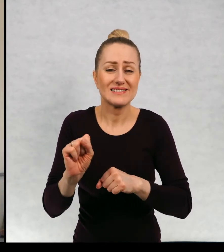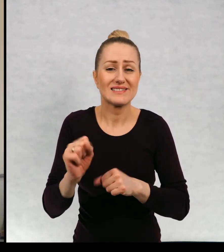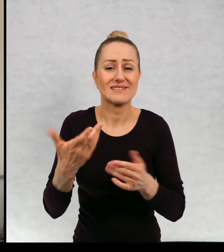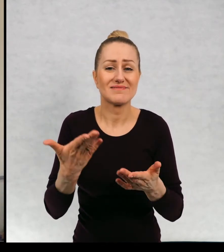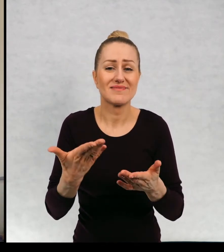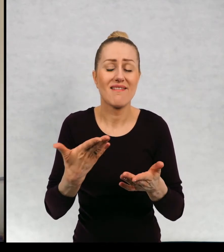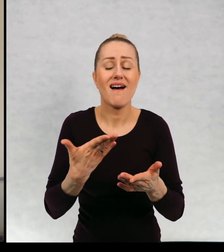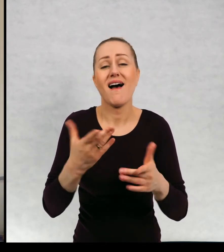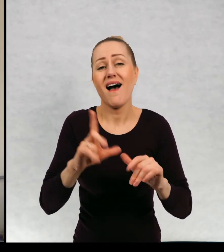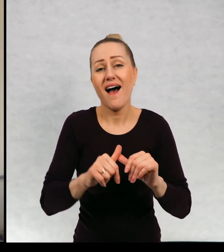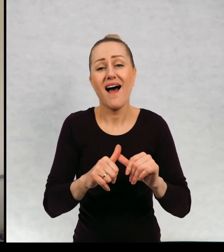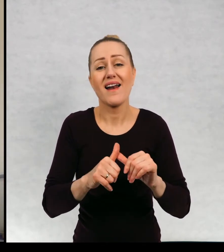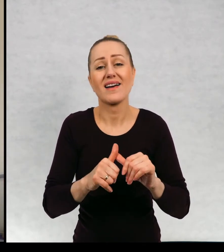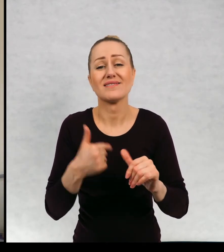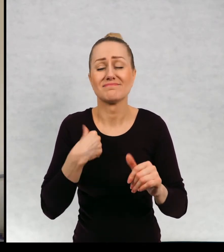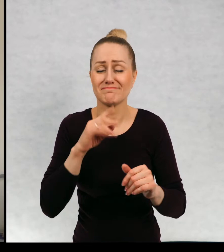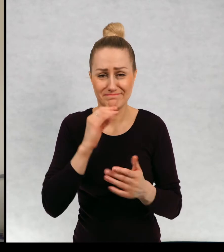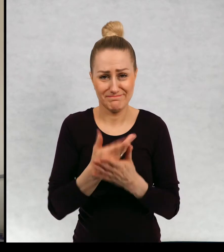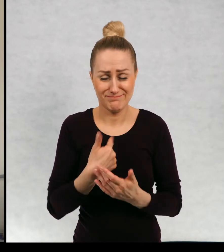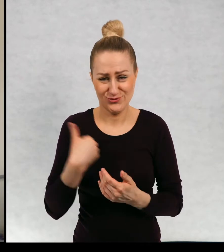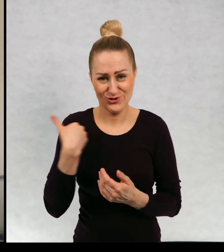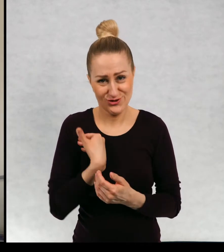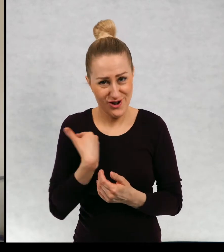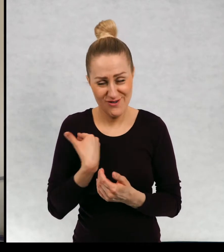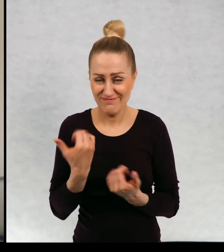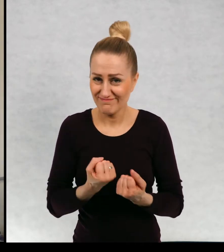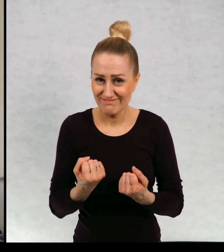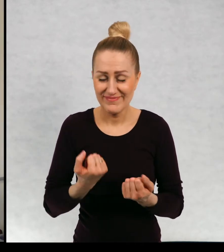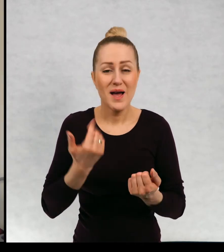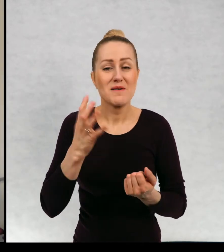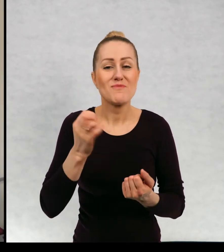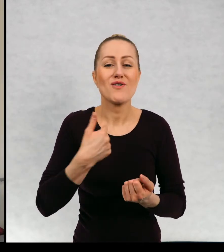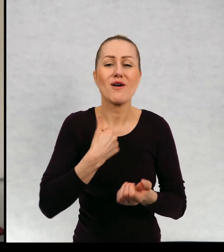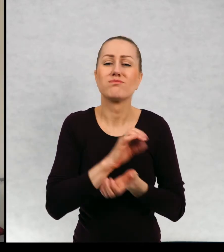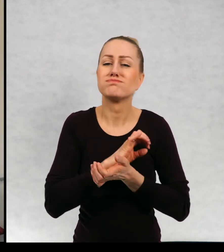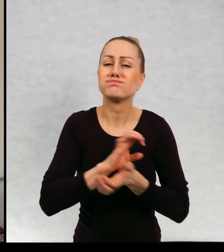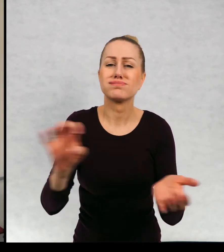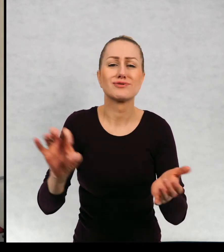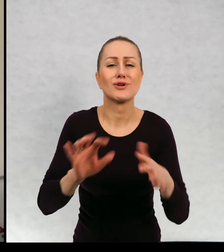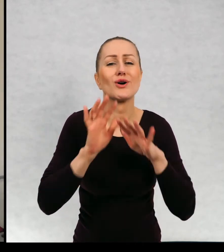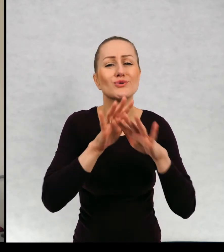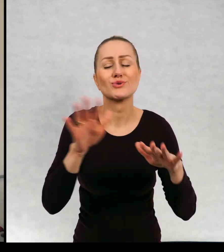Bardzo żałuję, ponieważ ja ja oczywiście wydałam mnóstwo